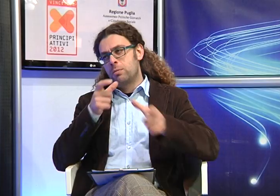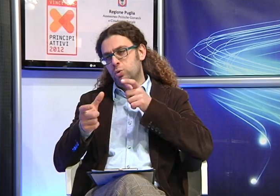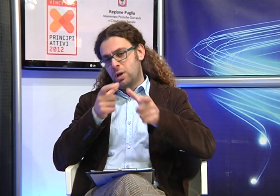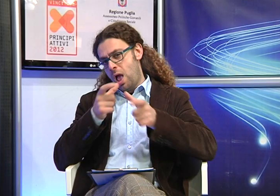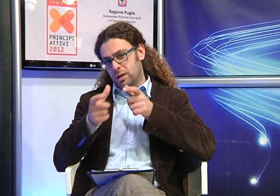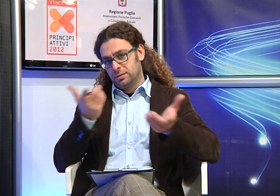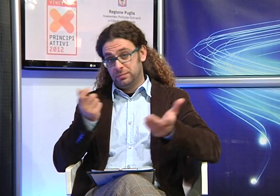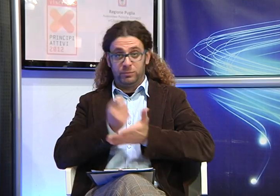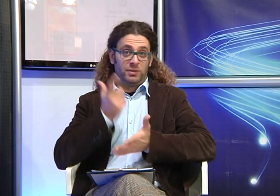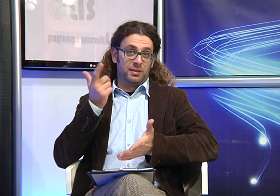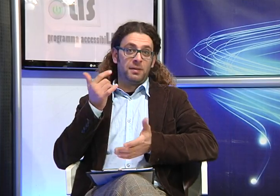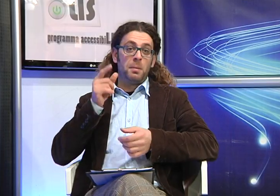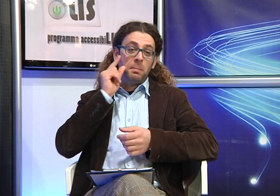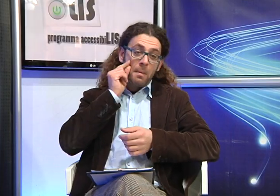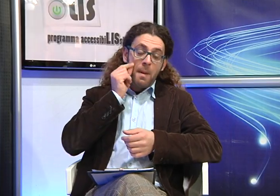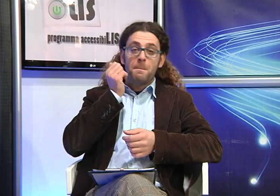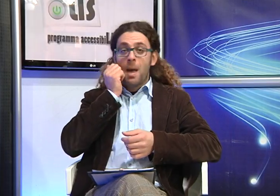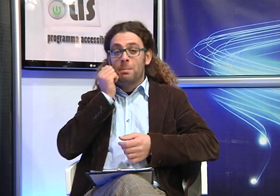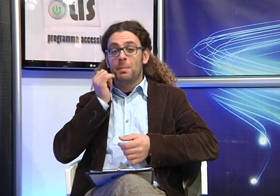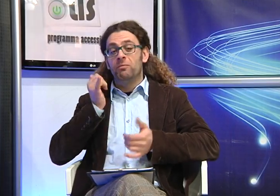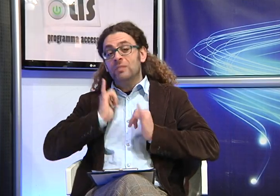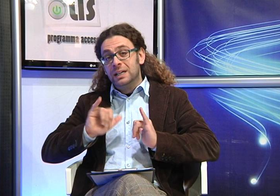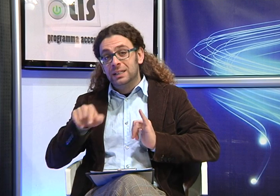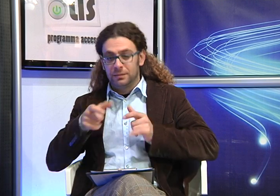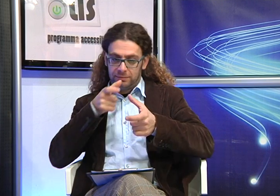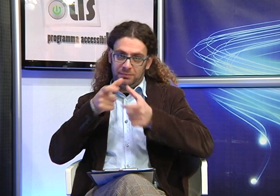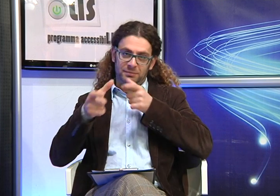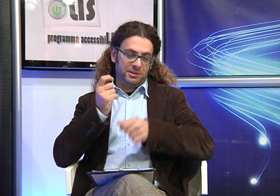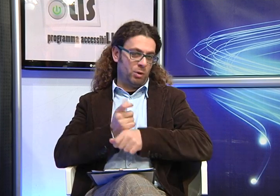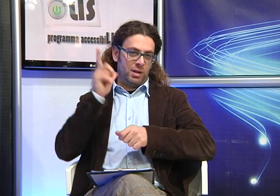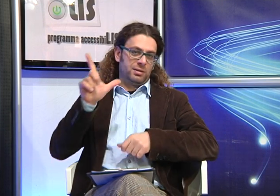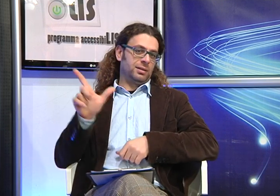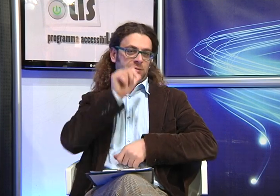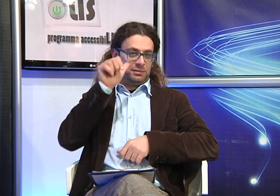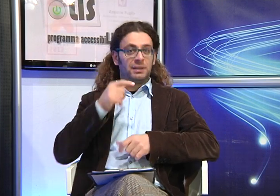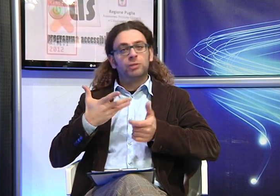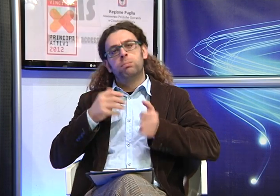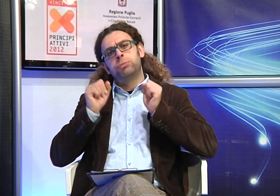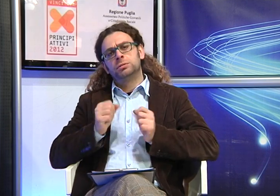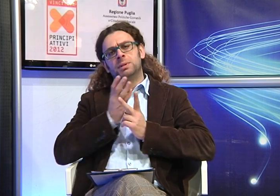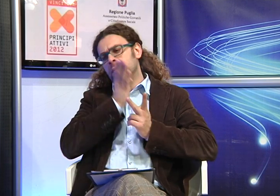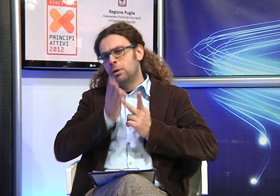In realtà la Lingua dei Segni Italiana (LIS) e' fondamentale per la comunicazione anche nel rapporto tra genitori e i figli